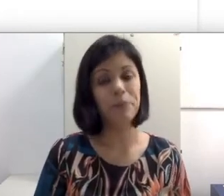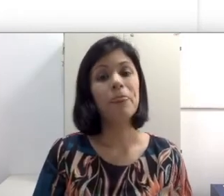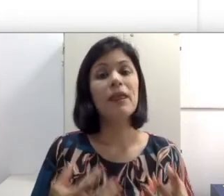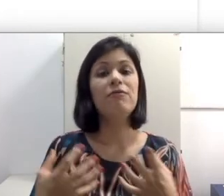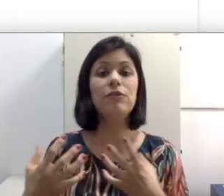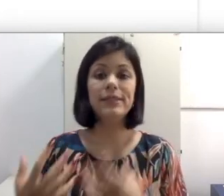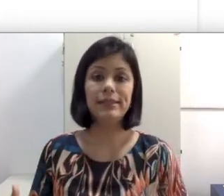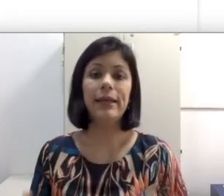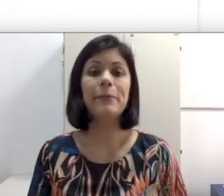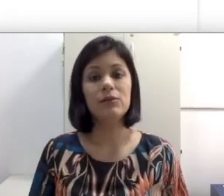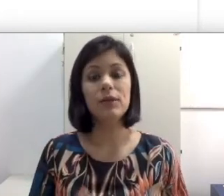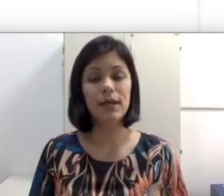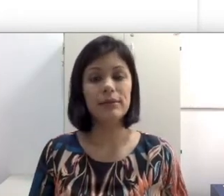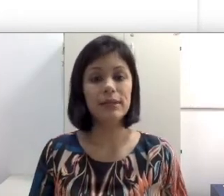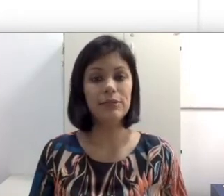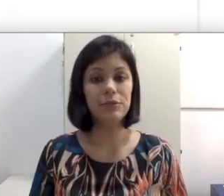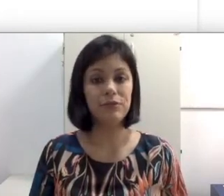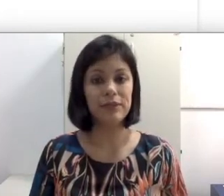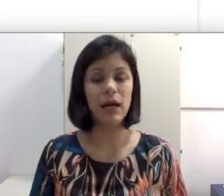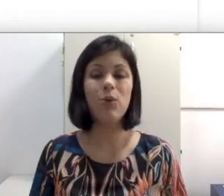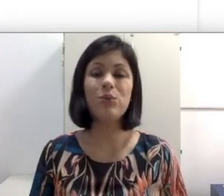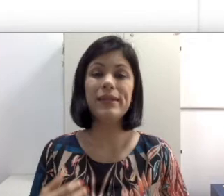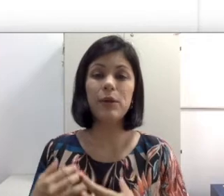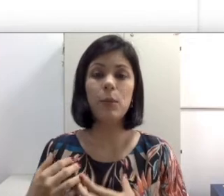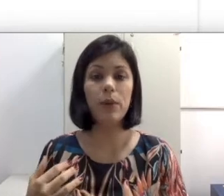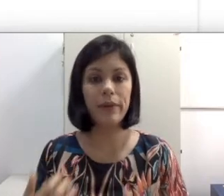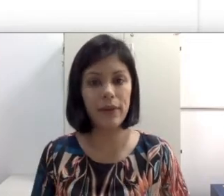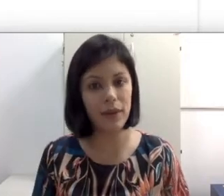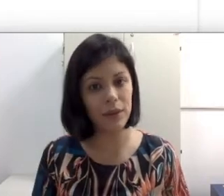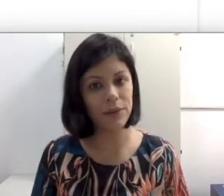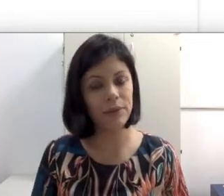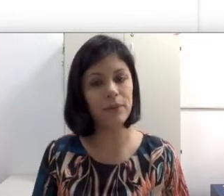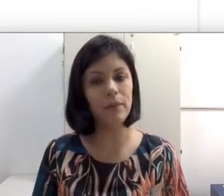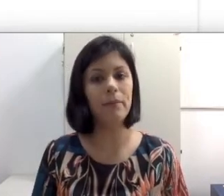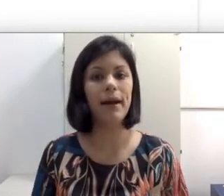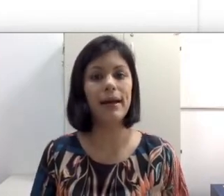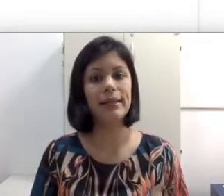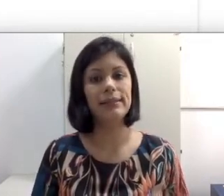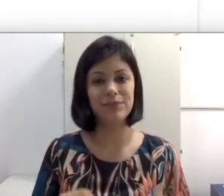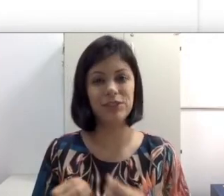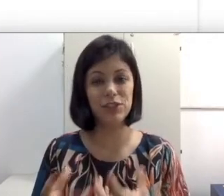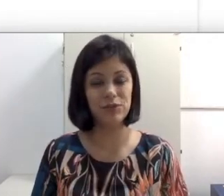se comunicar, você tem no caso da Leitura facial um treino pouquinho mais de esforço.